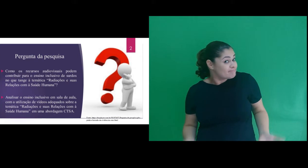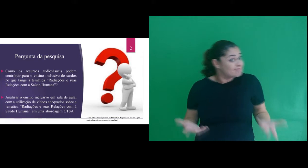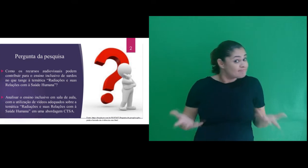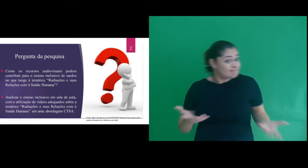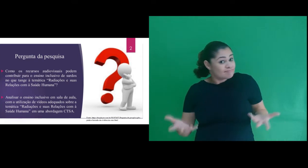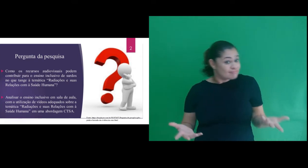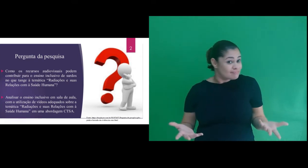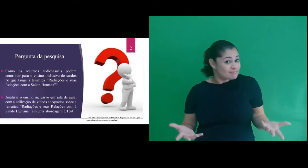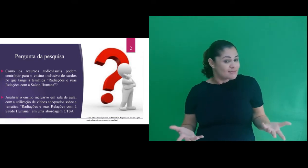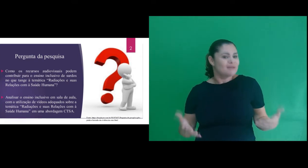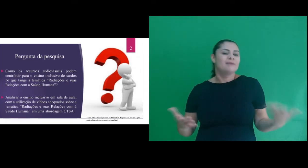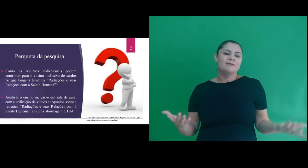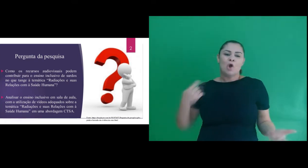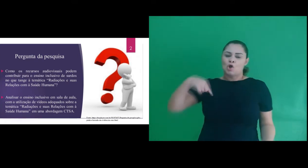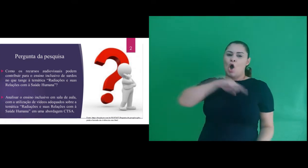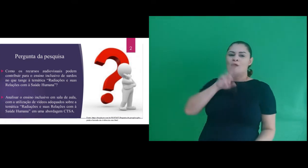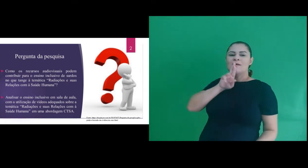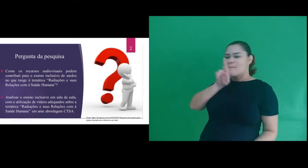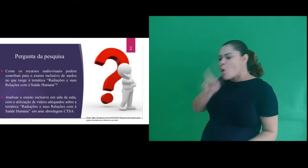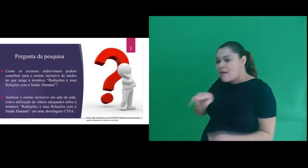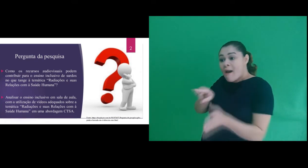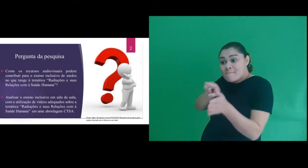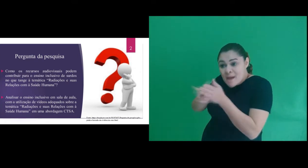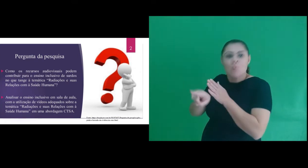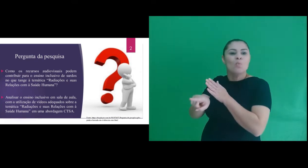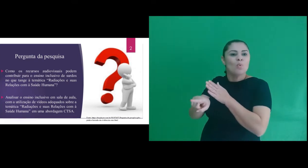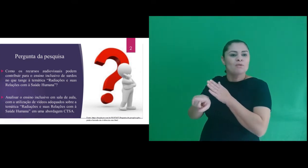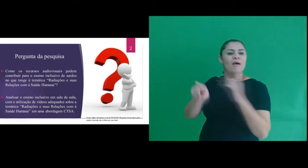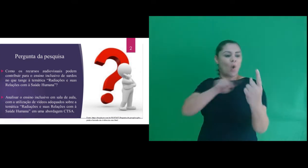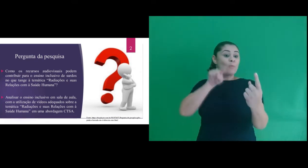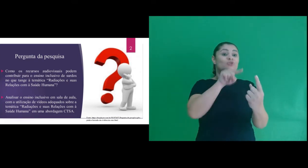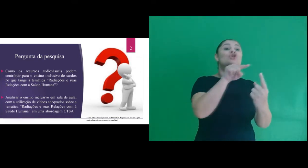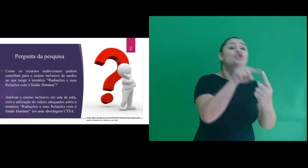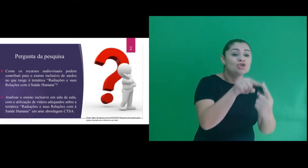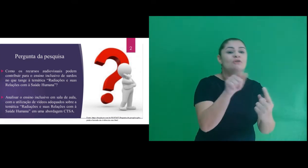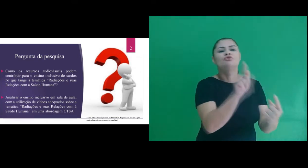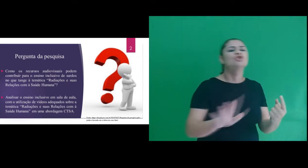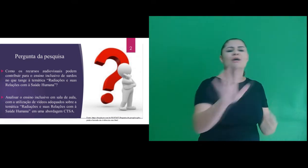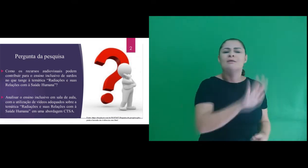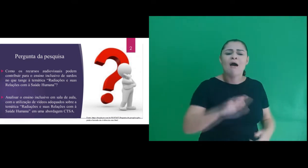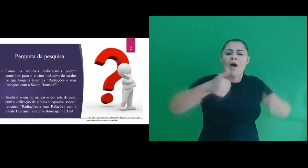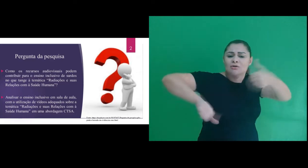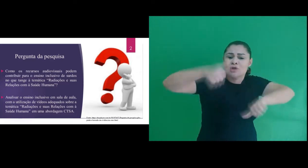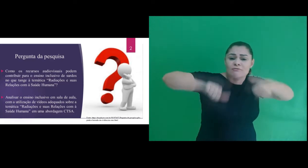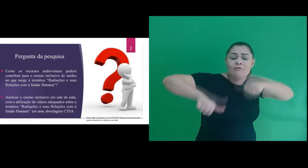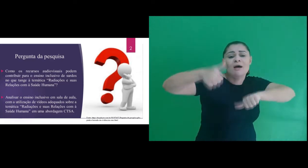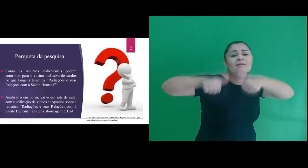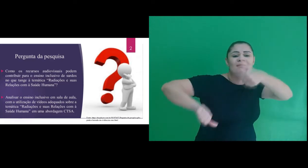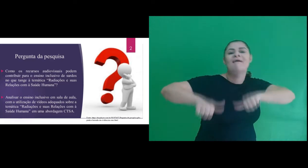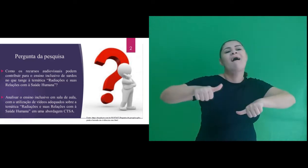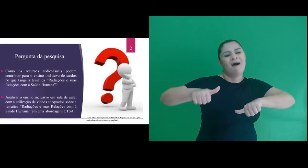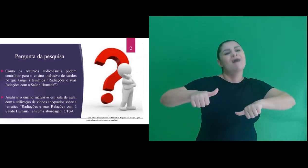E a fim de responder à nossa questão de pesquisa, traçamos um objetivo geral que foi o de avaliar o